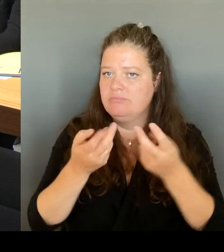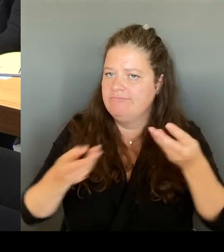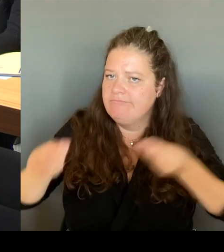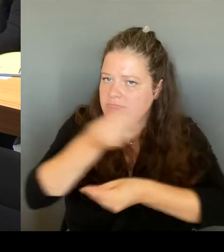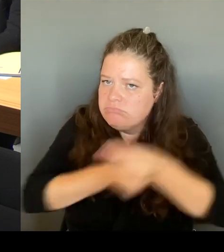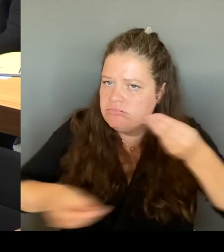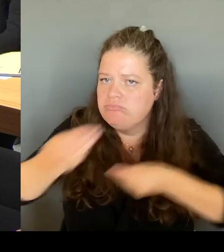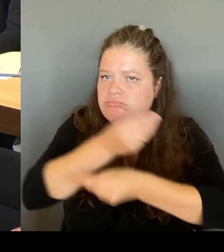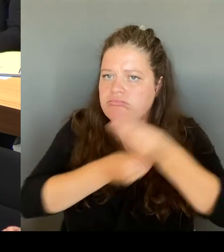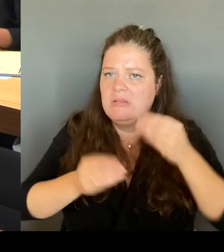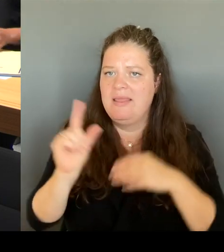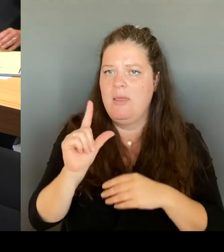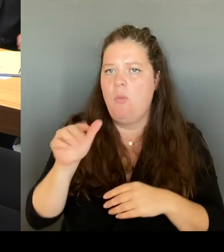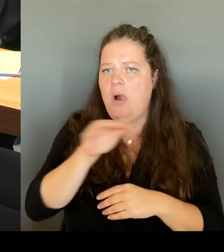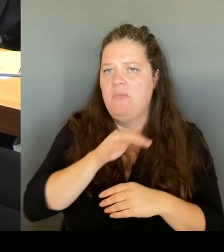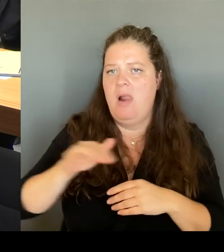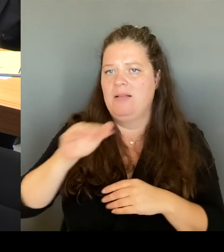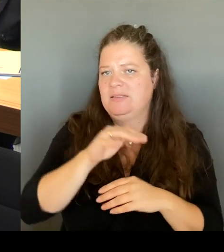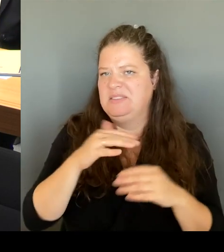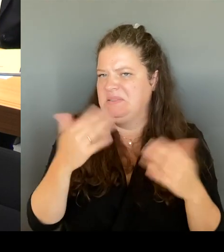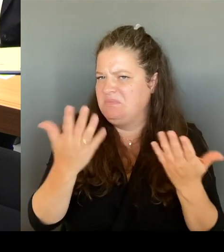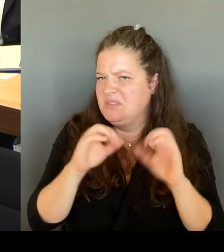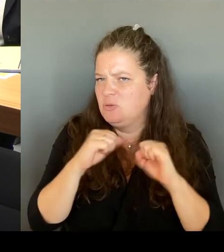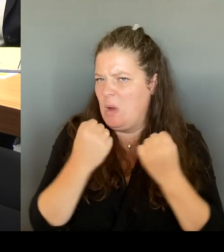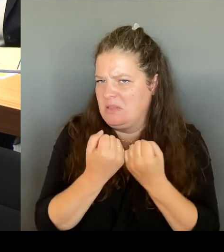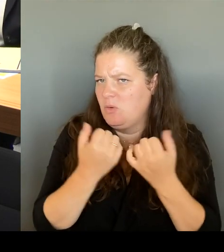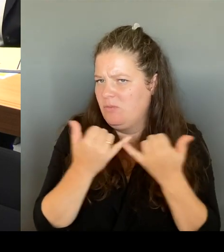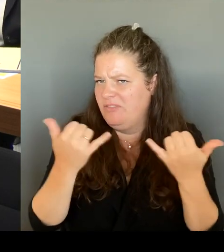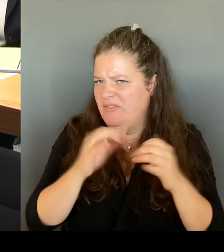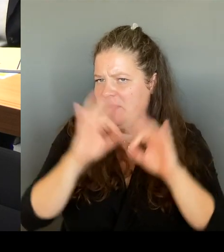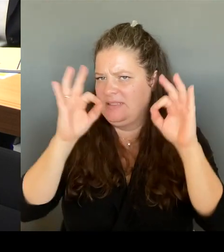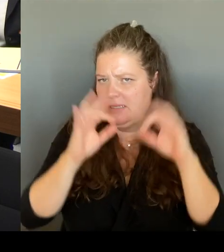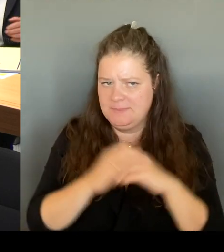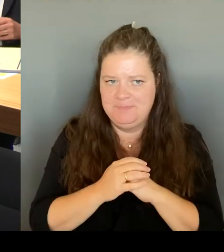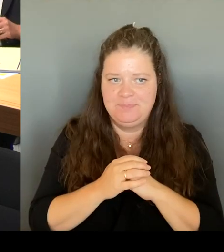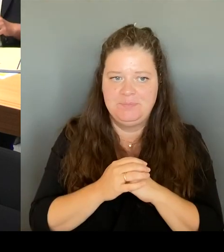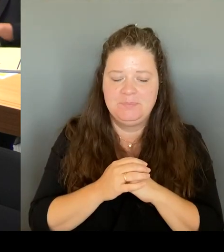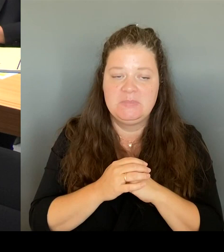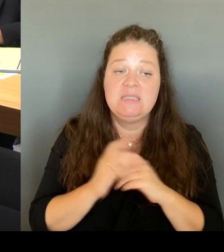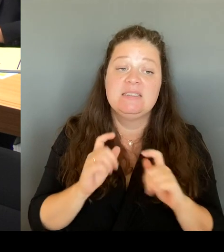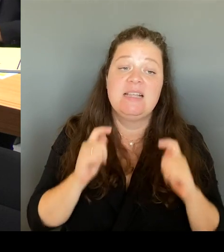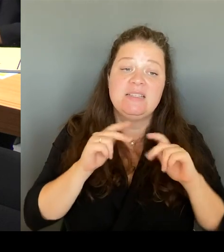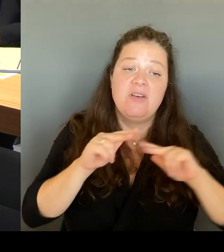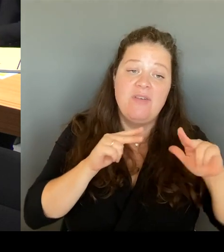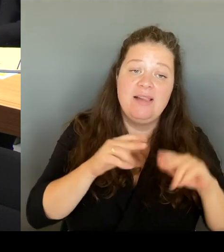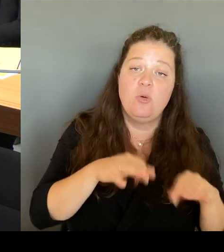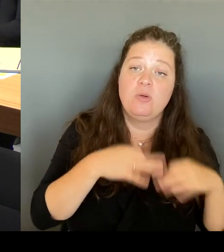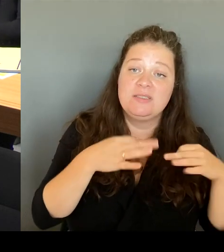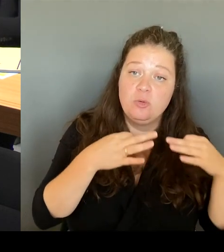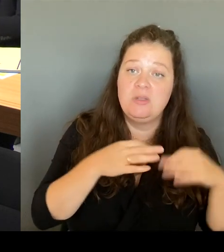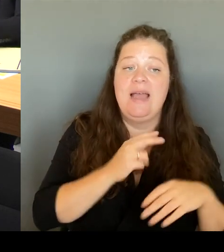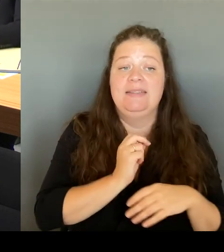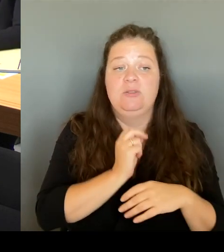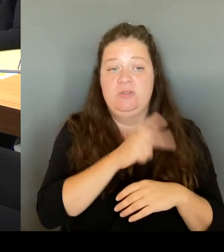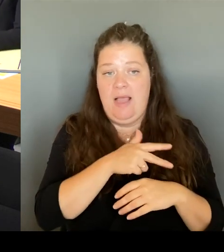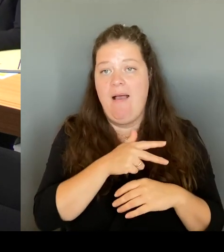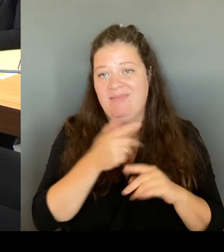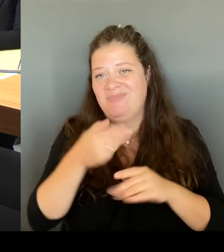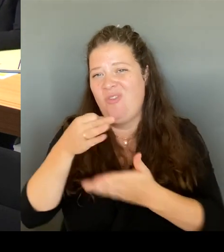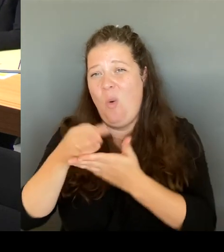Gesundheit, für Soziales. Das war ein Riesenwunsch dort auch vor Ort. Denn die Bereitstellung von Angeboten